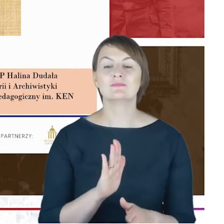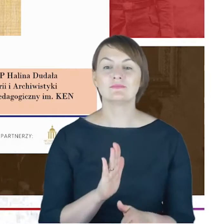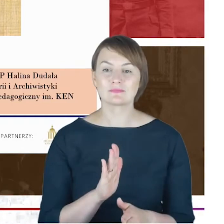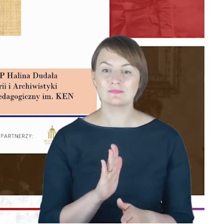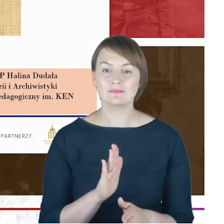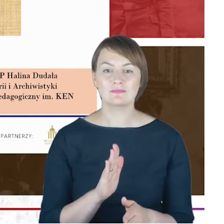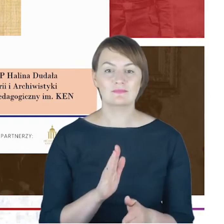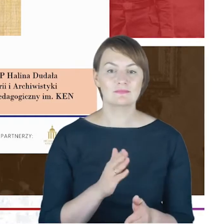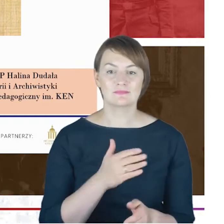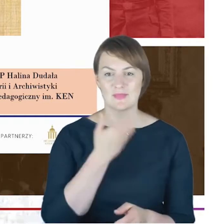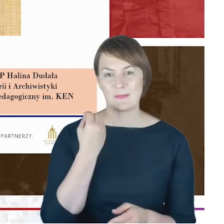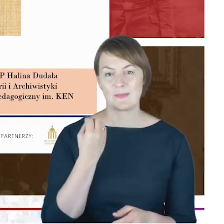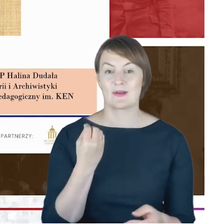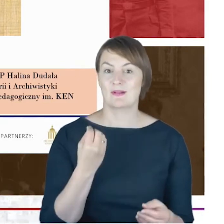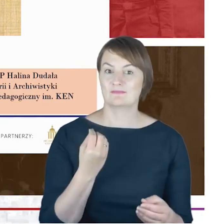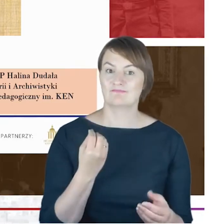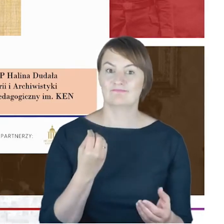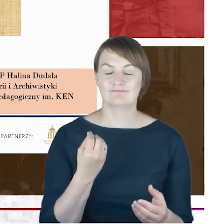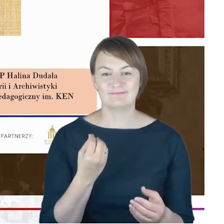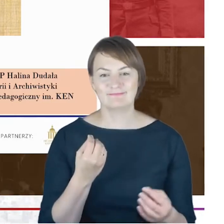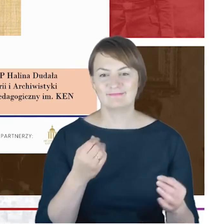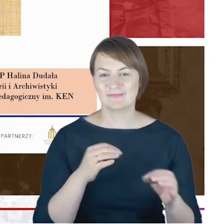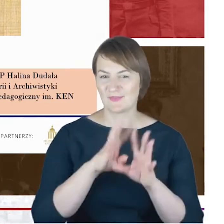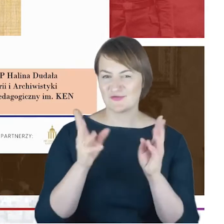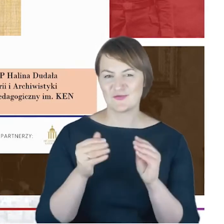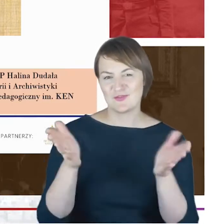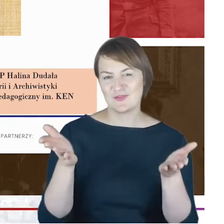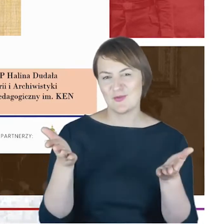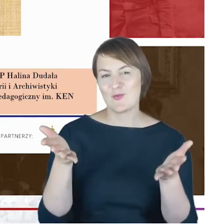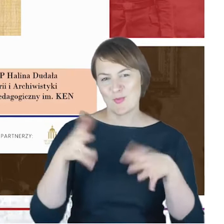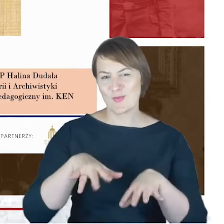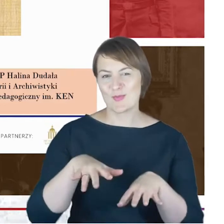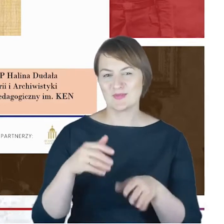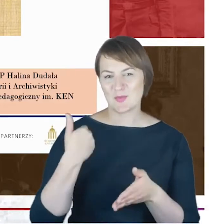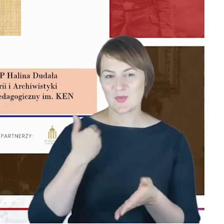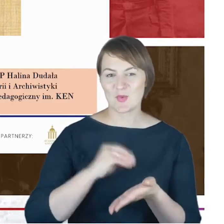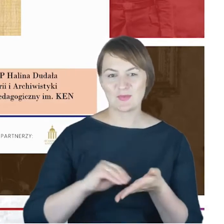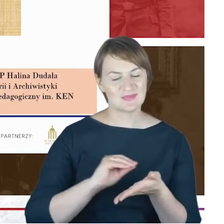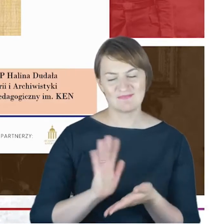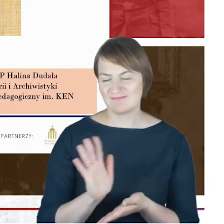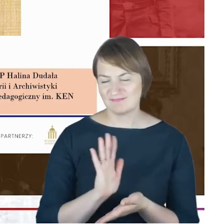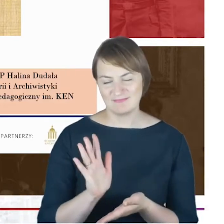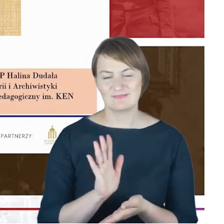że tak powiem, obalające wszystko to, co napisane w biogramie, oczywiście że nie, tym niemniej są pewne nowe